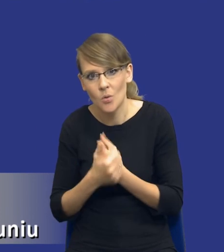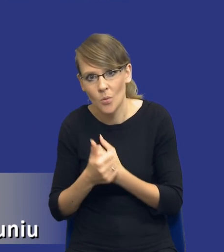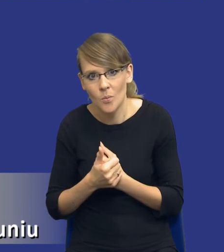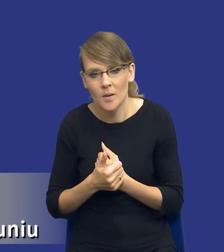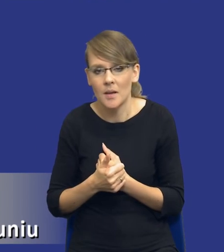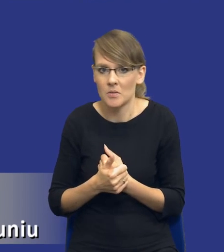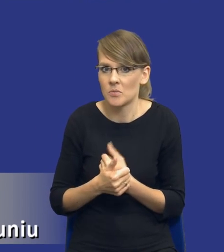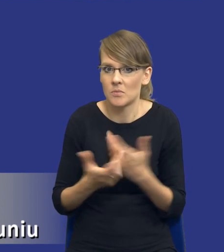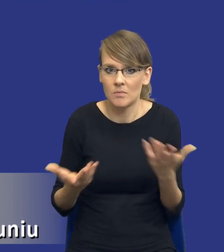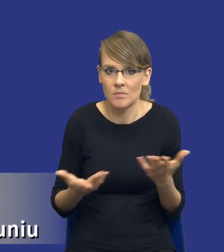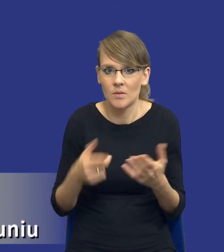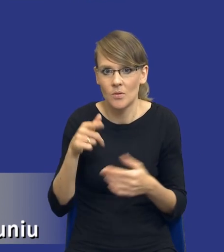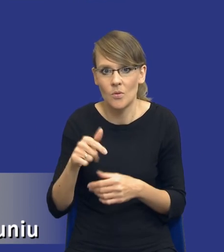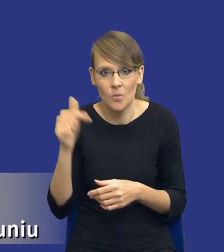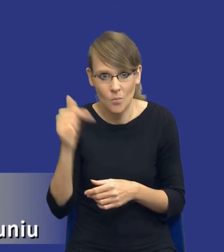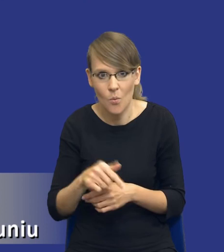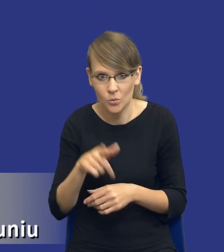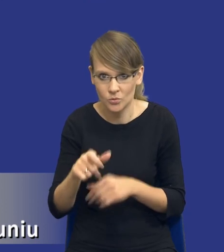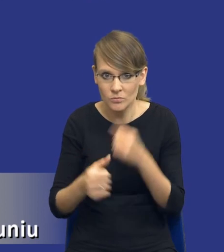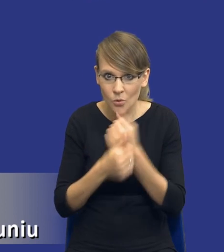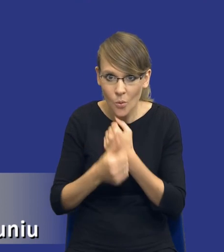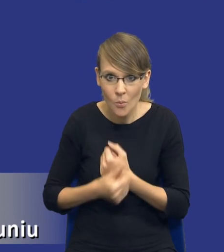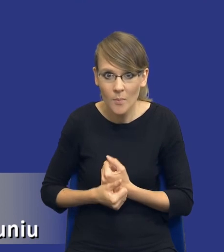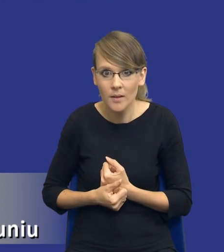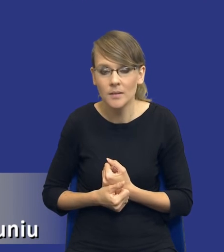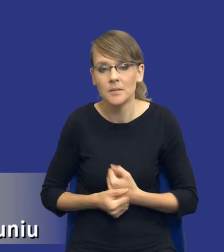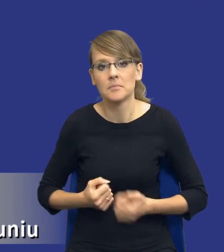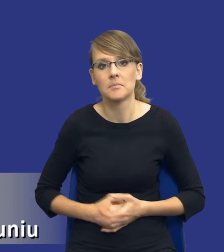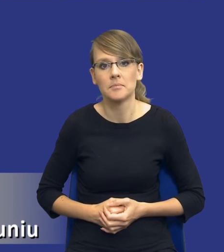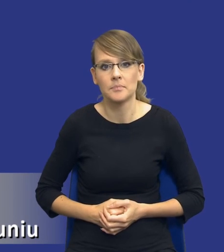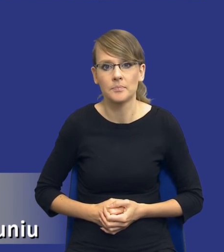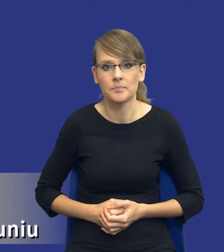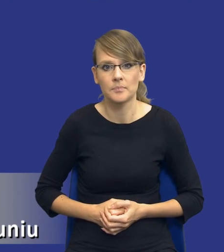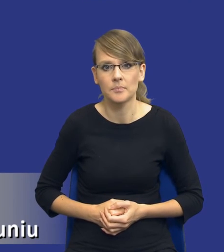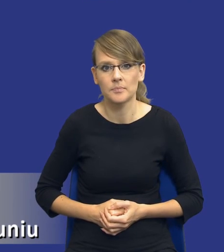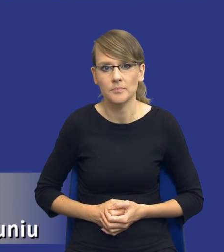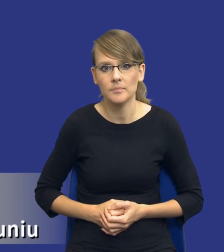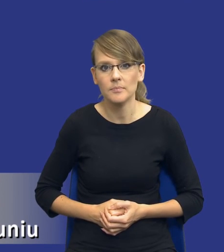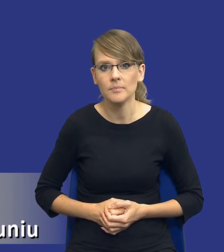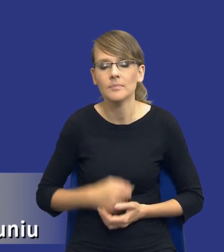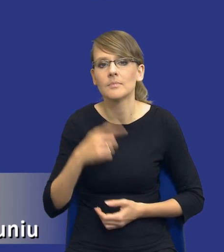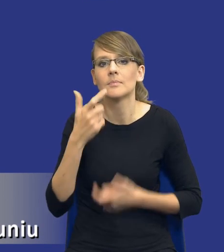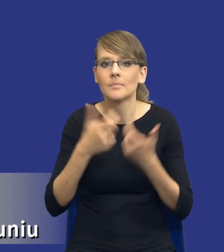musi być udokumentowana czynność zamawiającego, właśnie sporządzenie tej analizy potrzeb i wymagań.